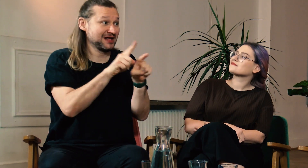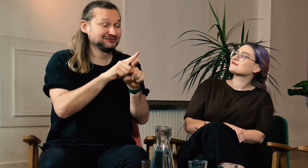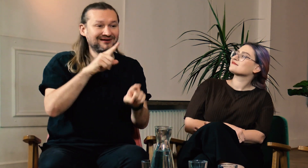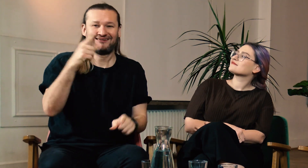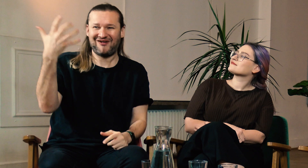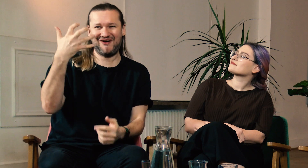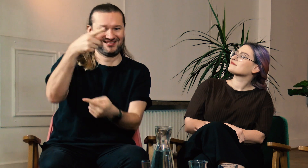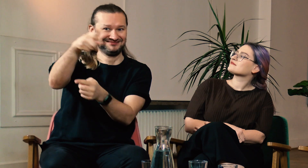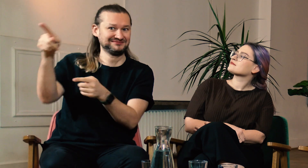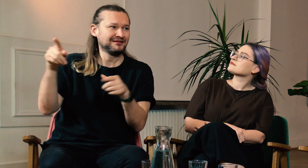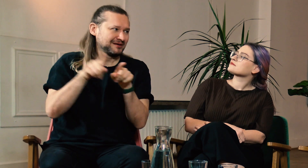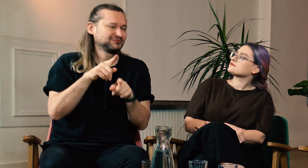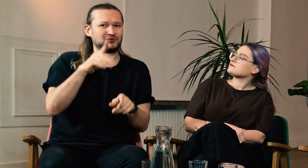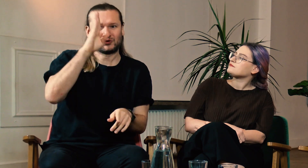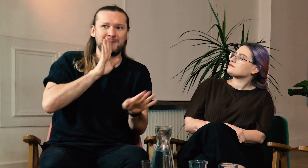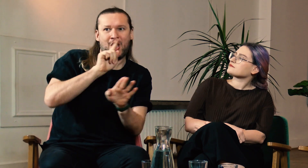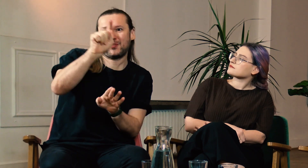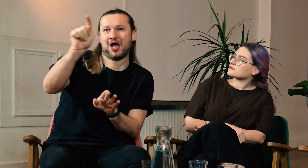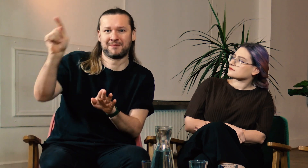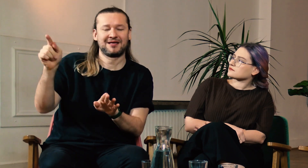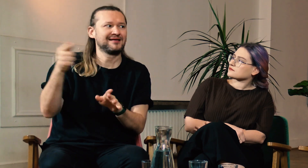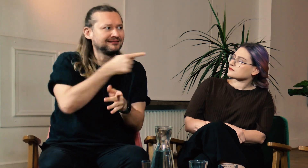Może oglądają, słuchają nas osoby słabosłyszące, które się z Tobą utożsamiają.